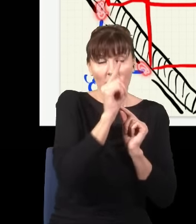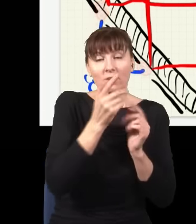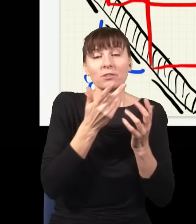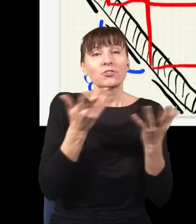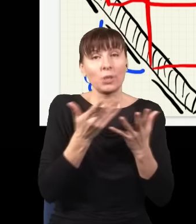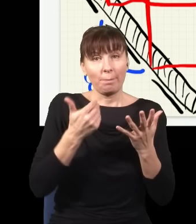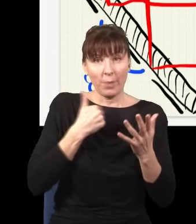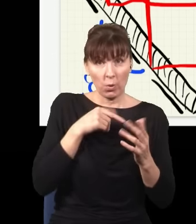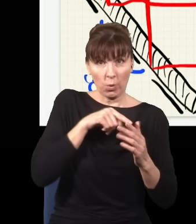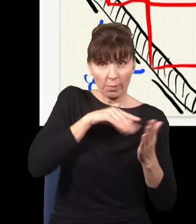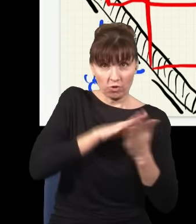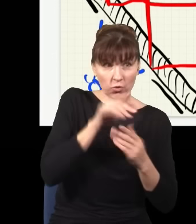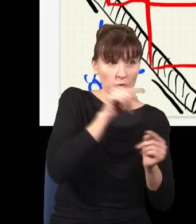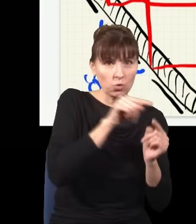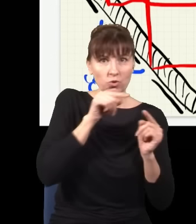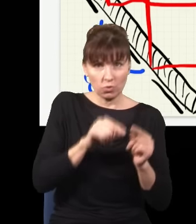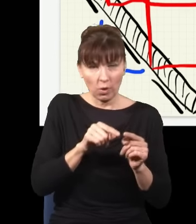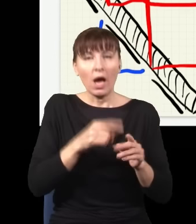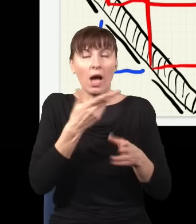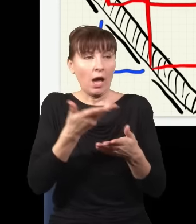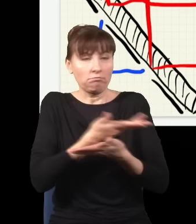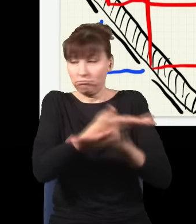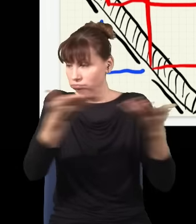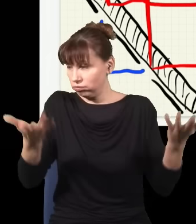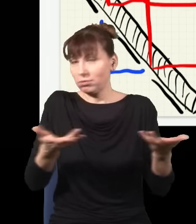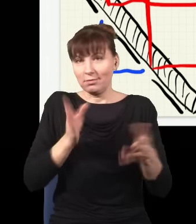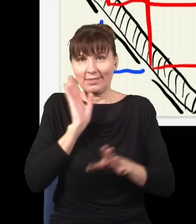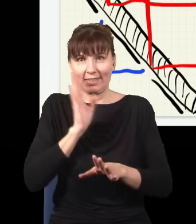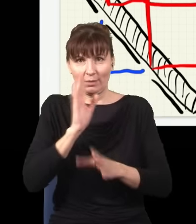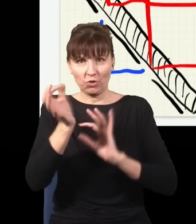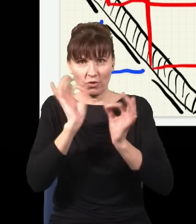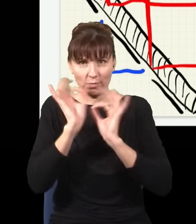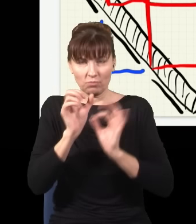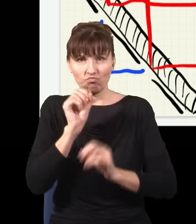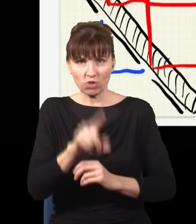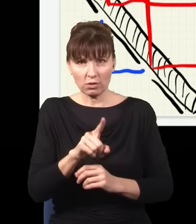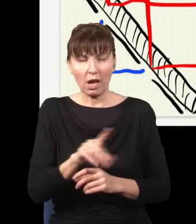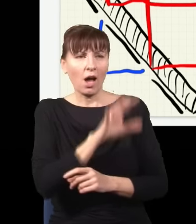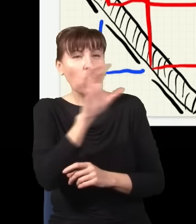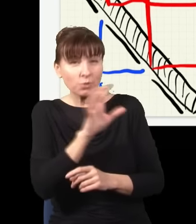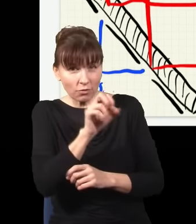zostaje w fizycznym świecie dookoła. Czy ktoś to obserwuje, czy nie, to nie ma żadnego znaczenia.